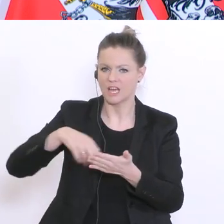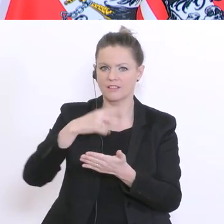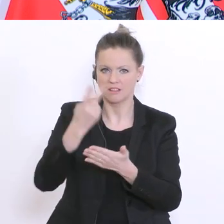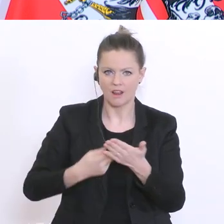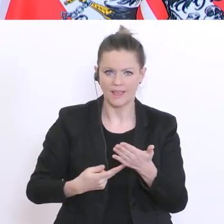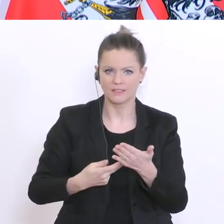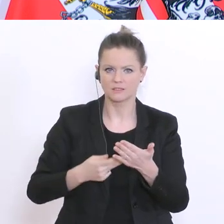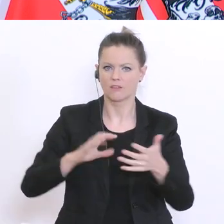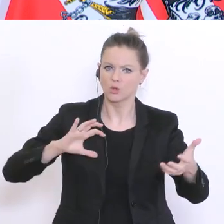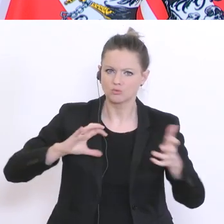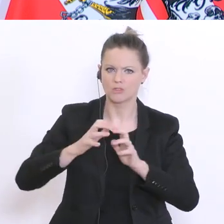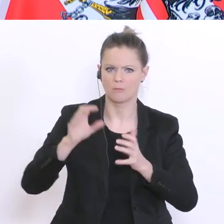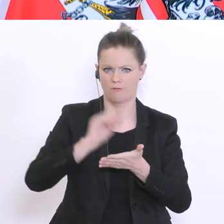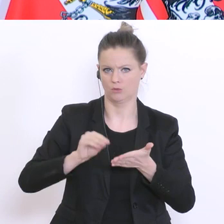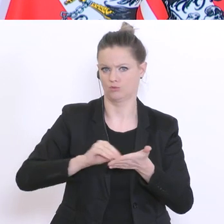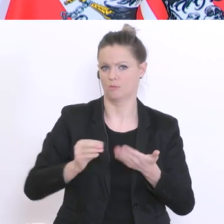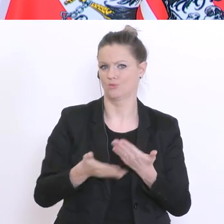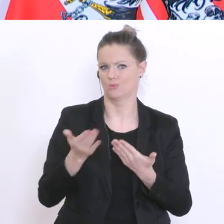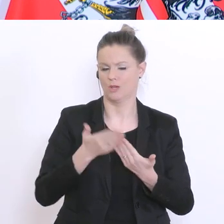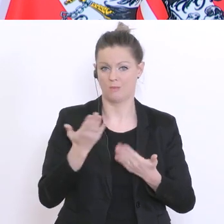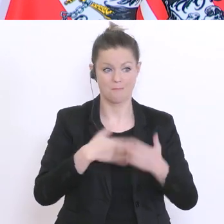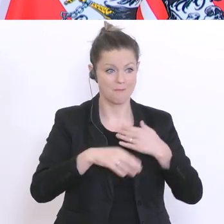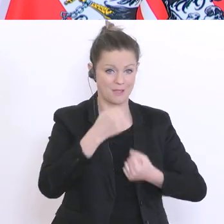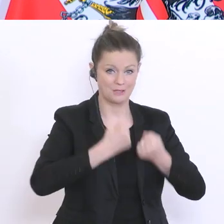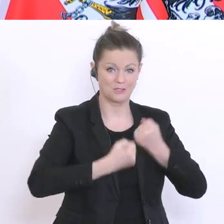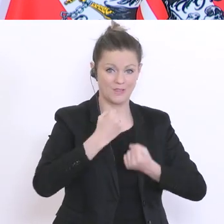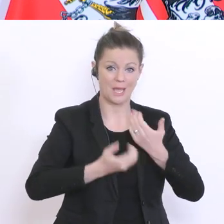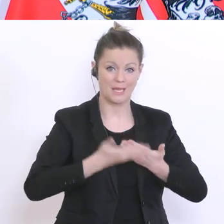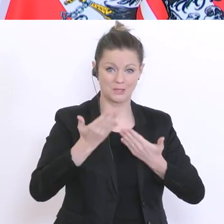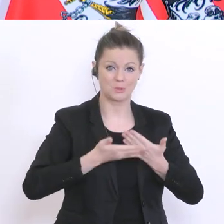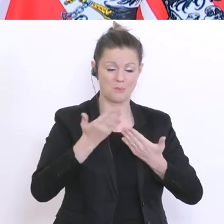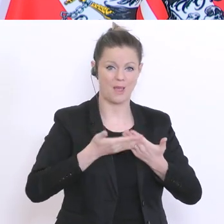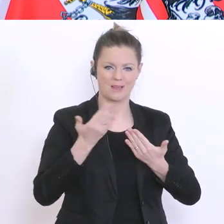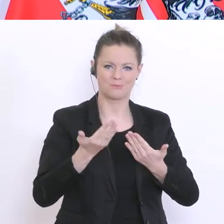nächstes Jahr zu verfassen. Schwieriger wird es in den Fächern, wo es zu einem persönlichen Kontakt